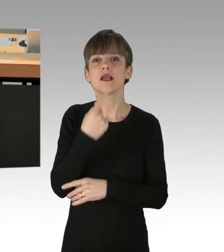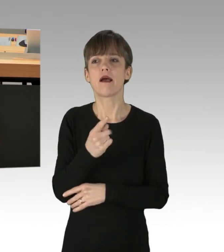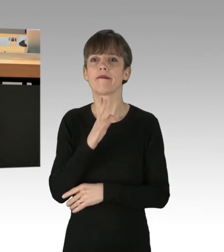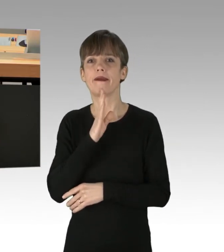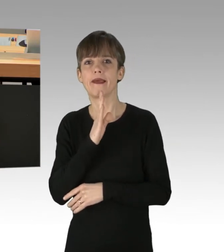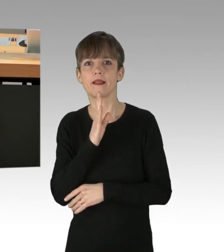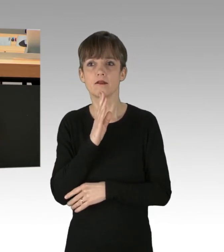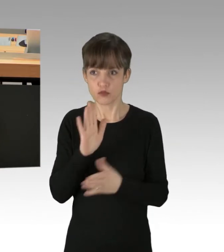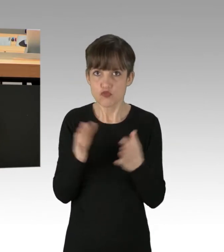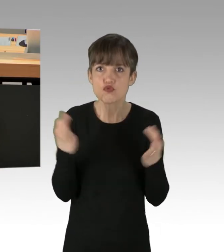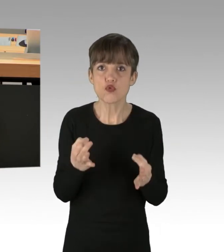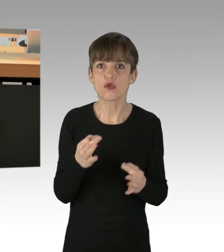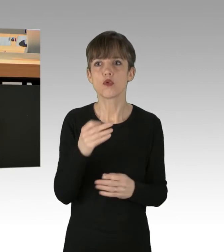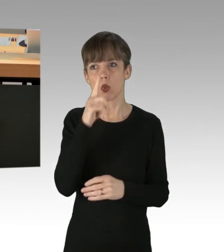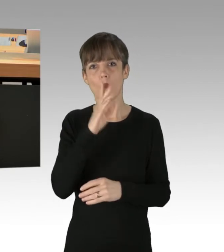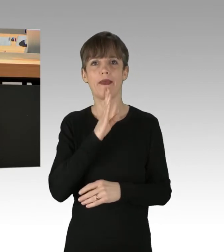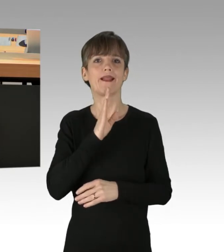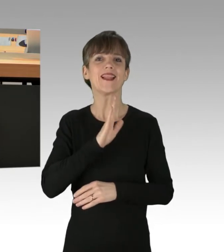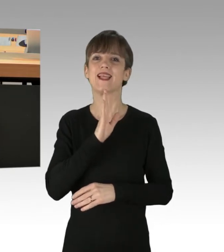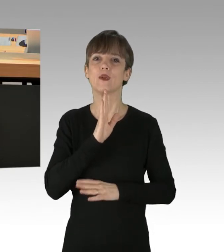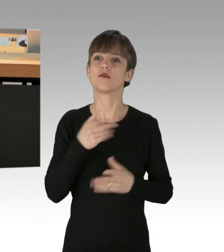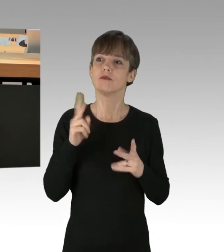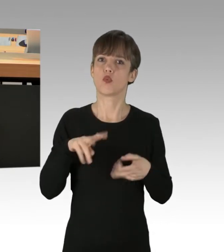Finden Sie einen Weg, diese Erpressungs-Aktionen zu unterbinden.